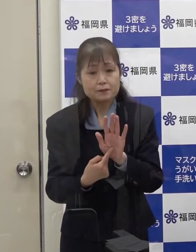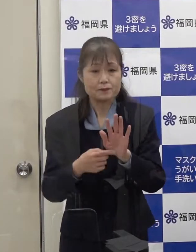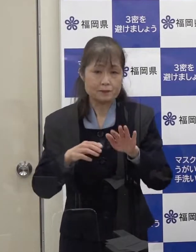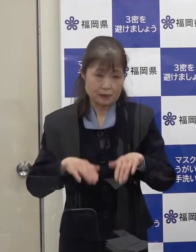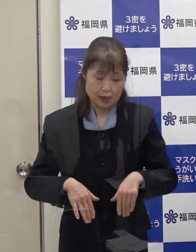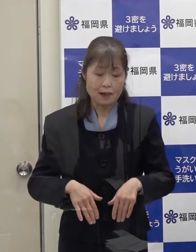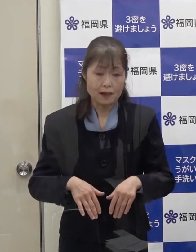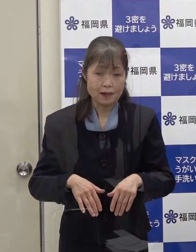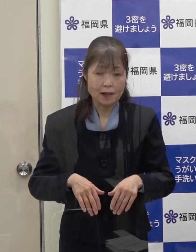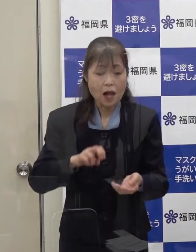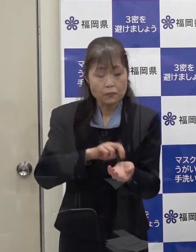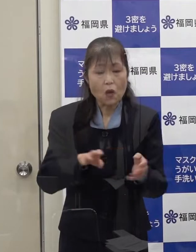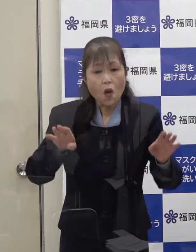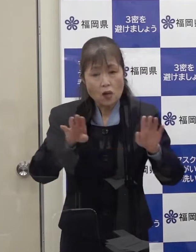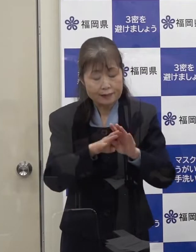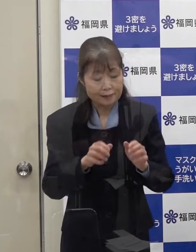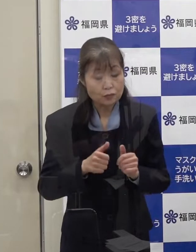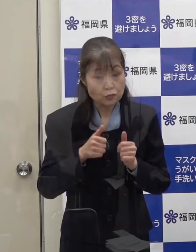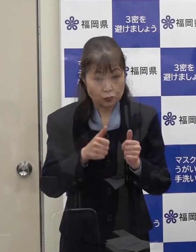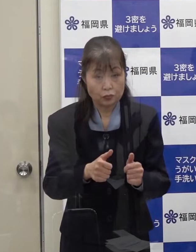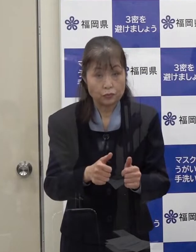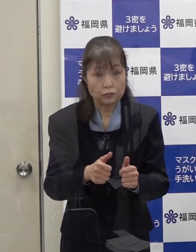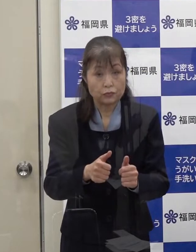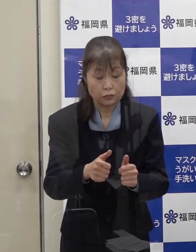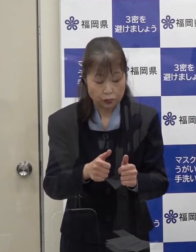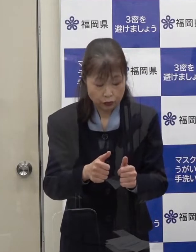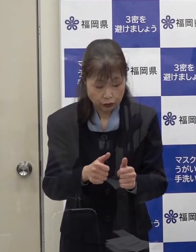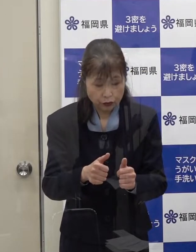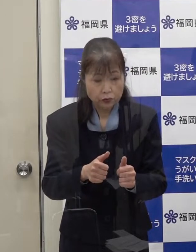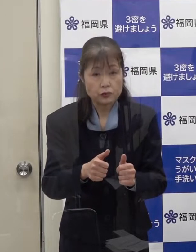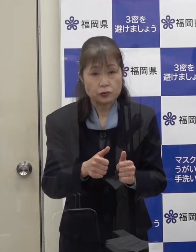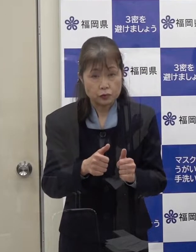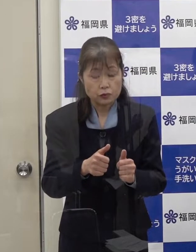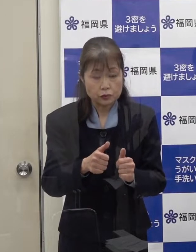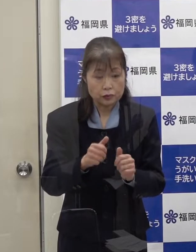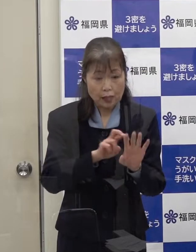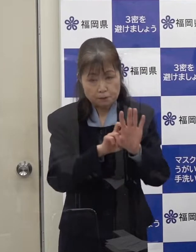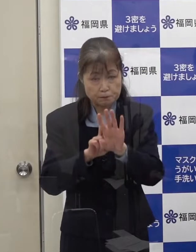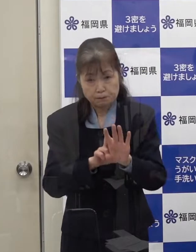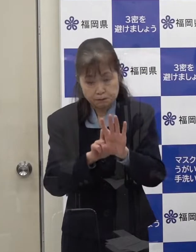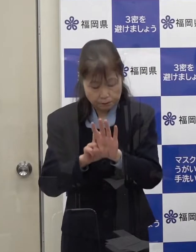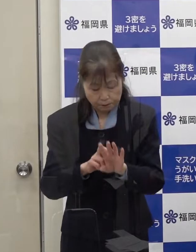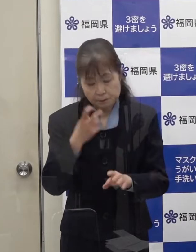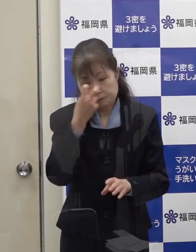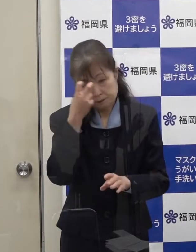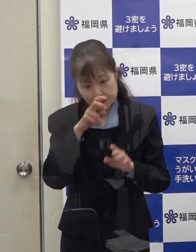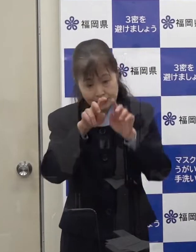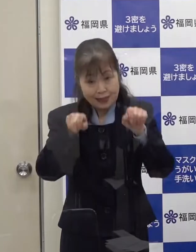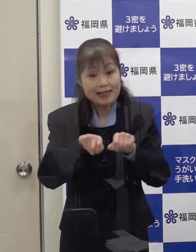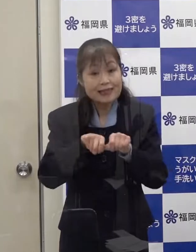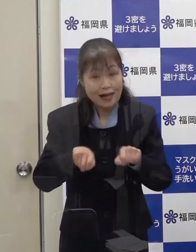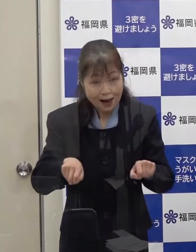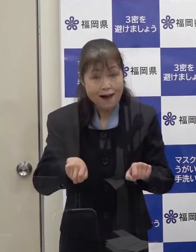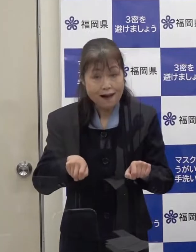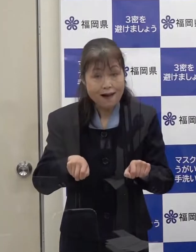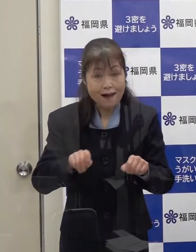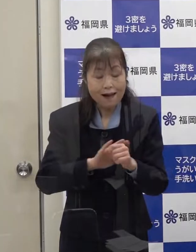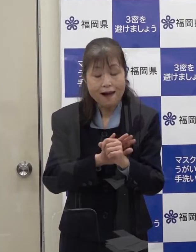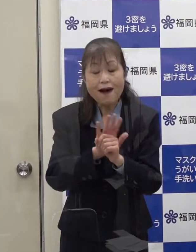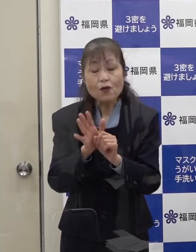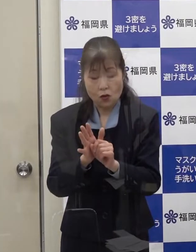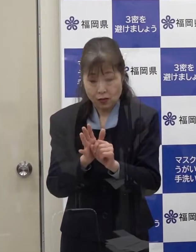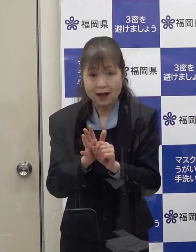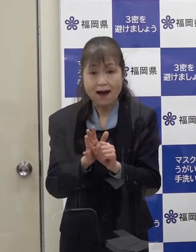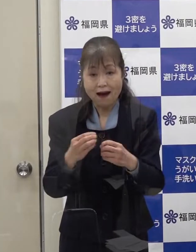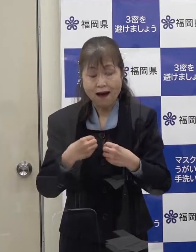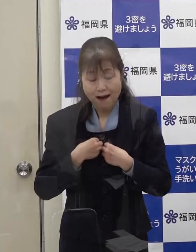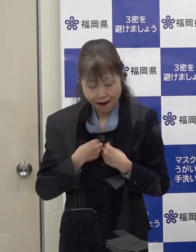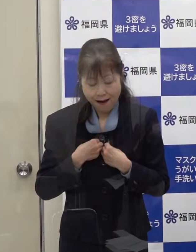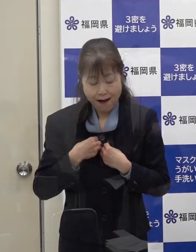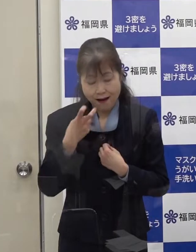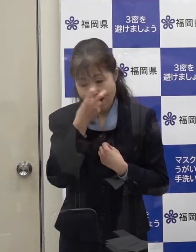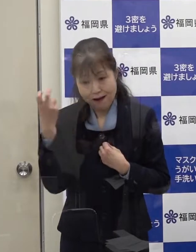医療機関を受診され 医療機関での検査の結果 コロナの陽性が判明しました